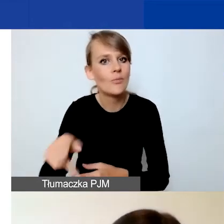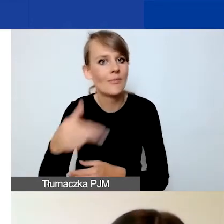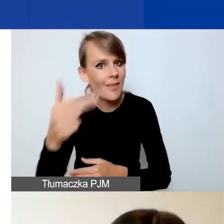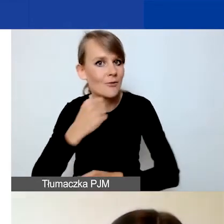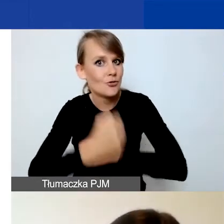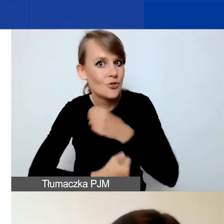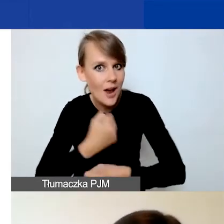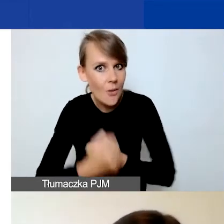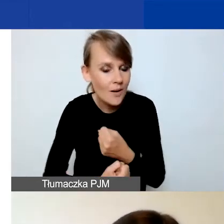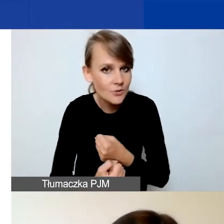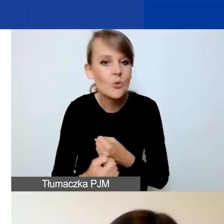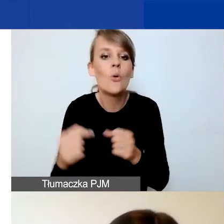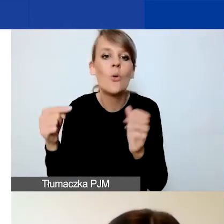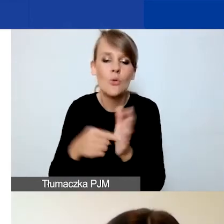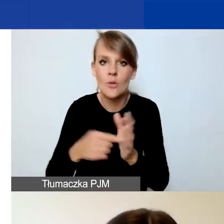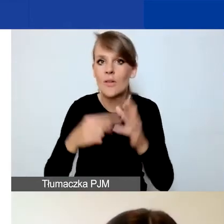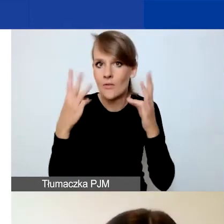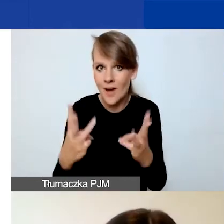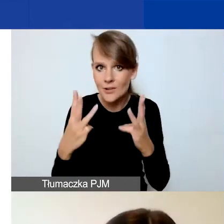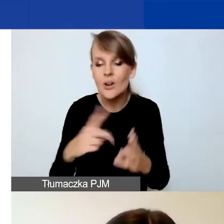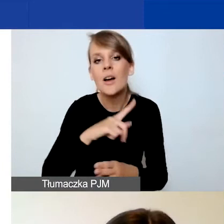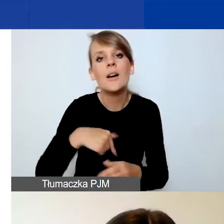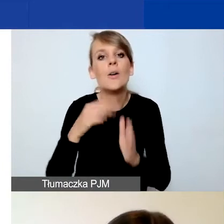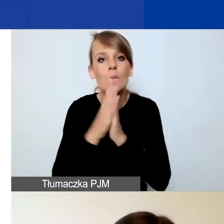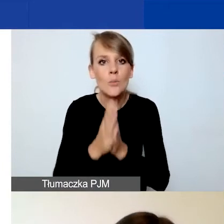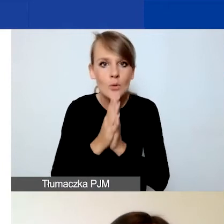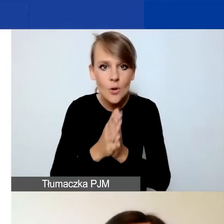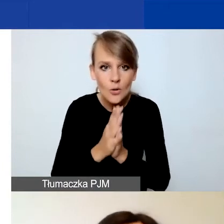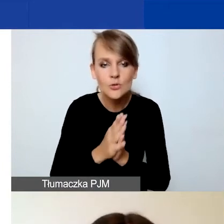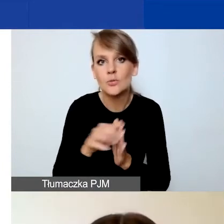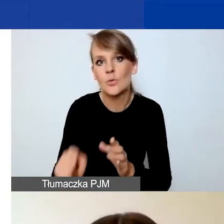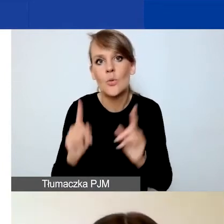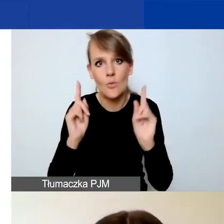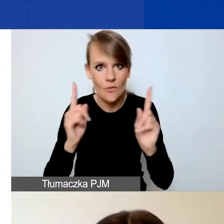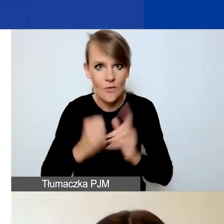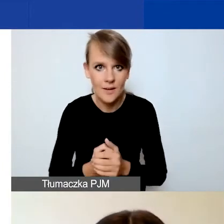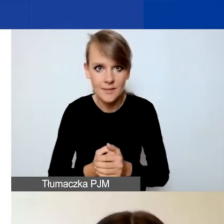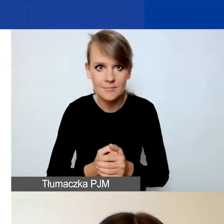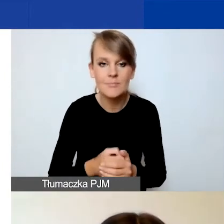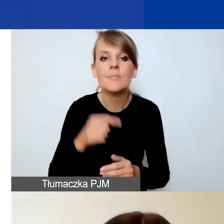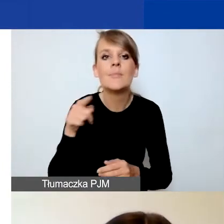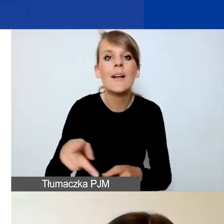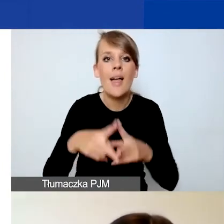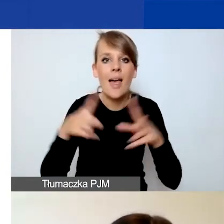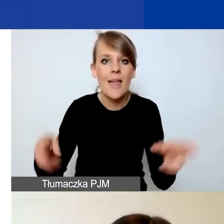Ten punkt jest bardzo istotny. Bardzo prosimy o zwrócenie na to uwagi, ponieważ na etapie oceny merytorycznej